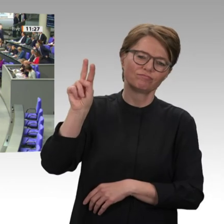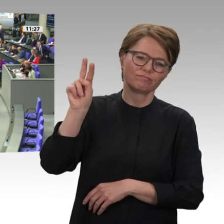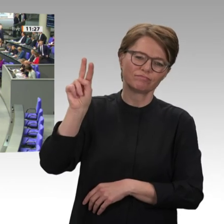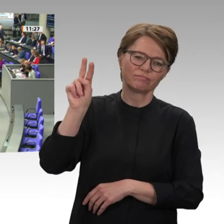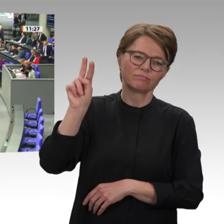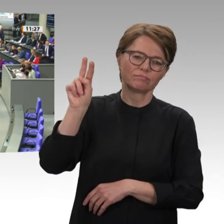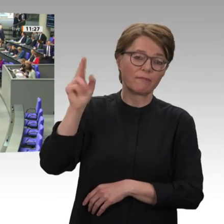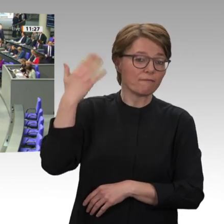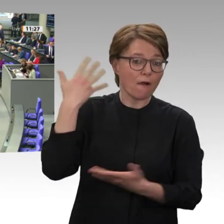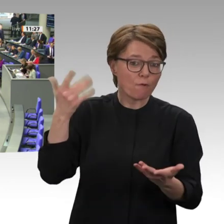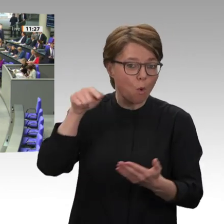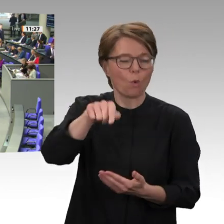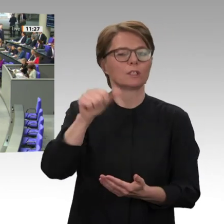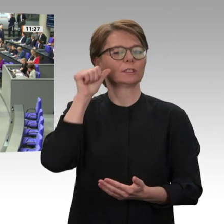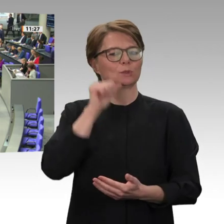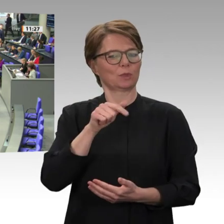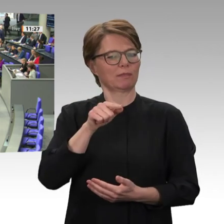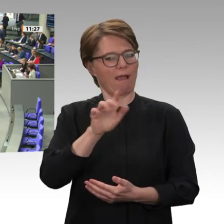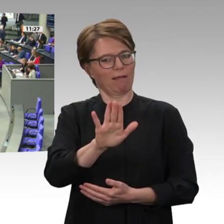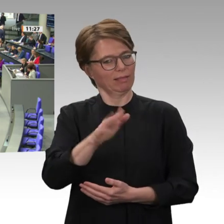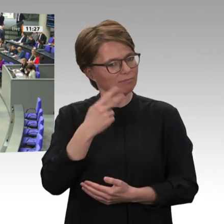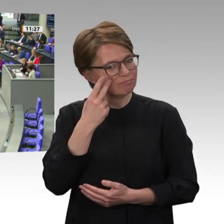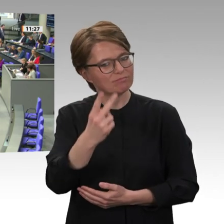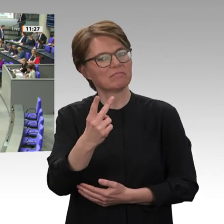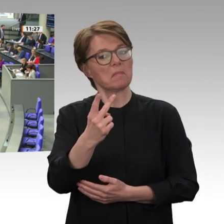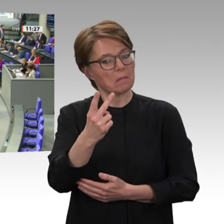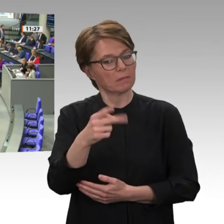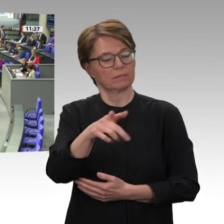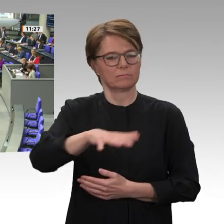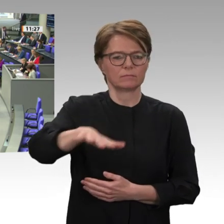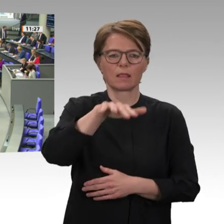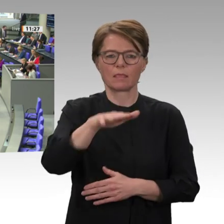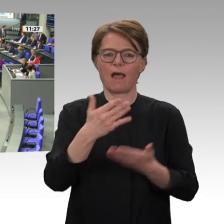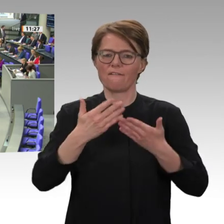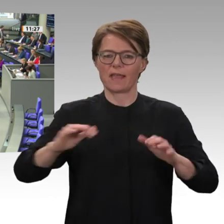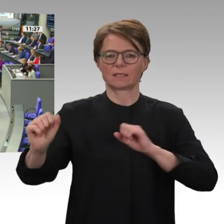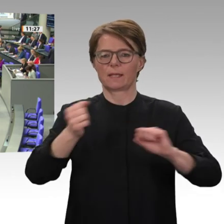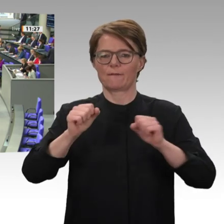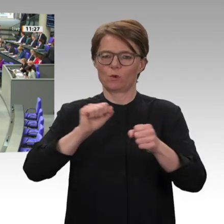jungen Sudanesinnen und Sudanesen. Nach 30 Jahren eiserner Diktatur war ihnen das